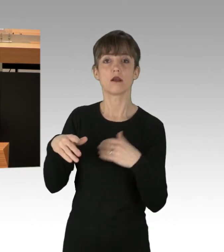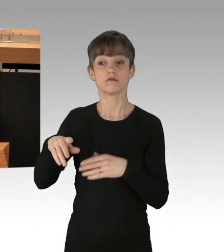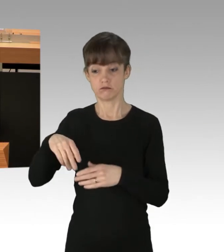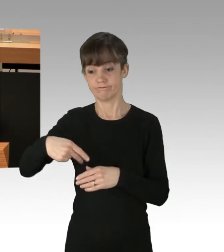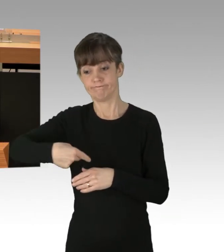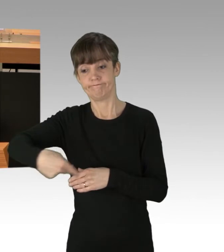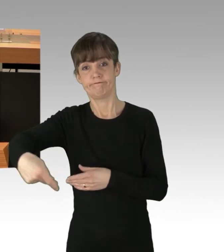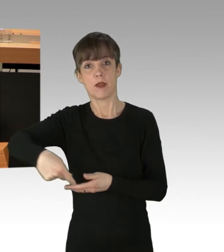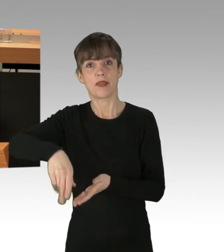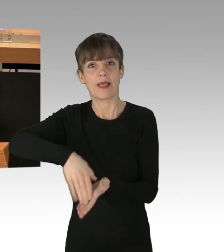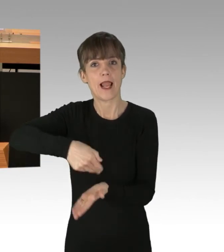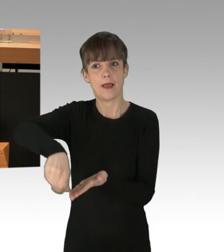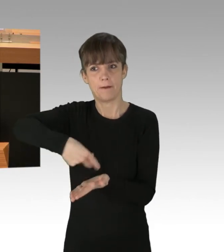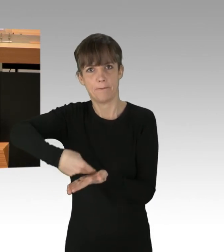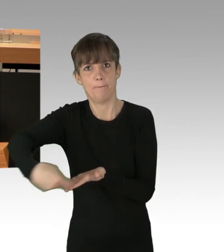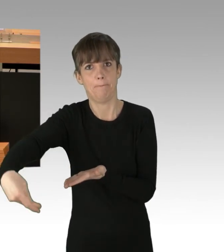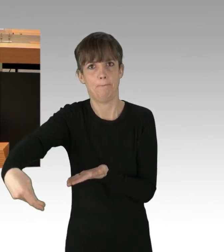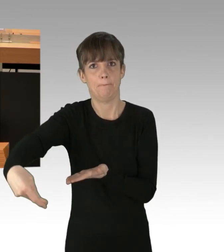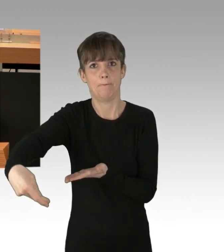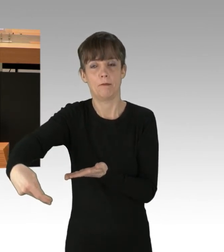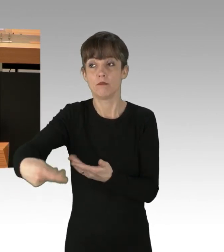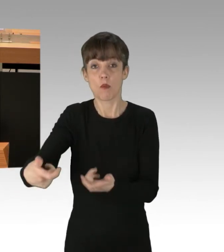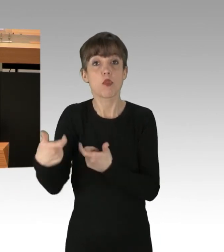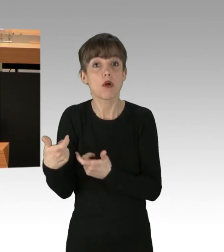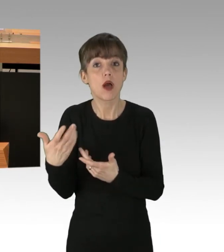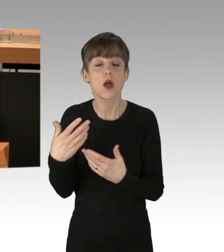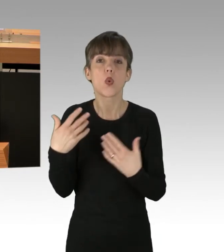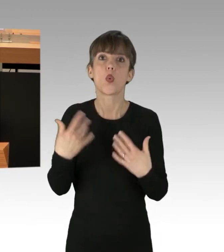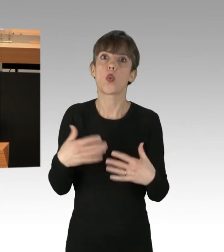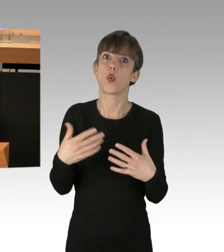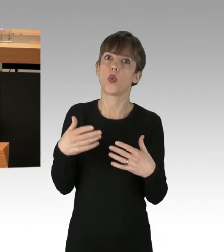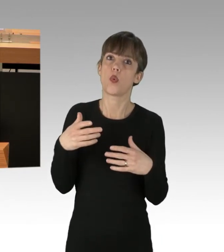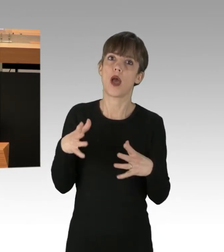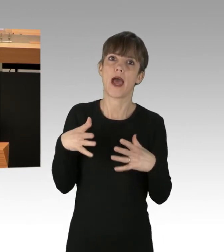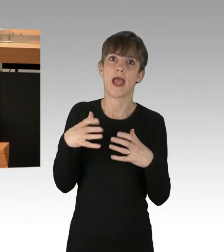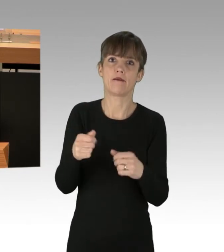Was für ein massiver Eingriff in das Leben unserer Stadt! Die einzelnen Abschnitte der A100